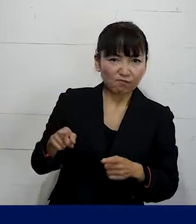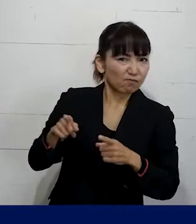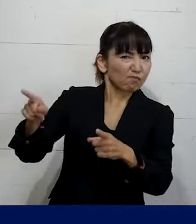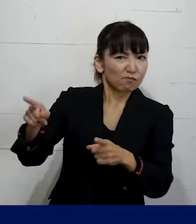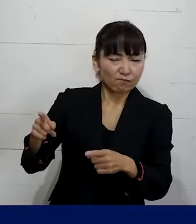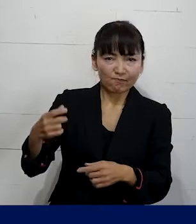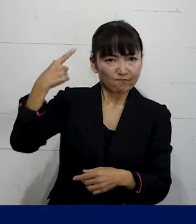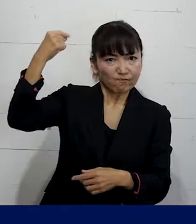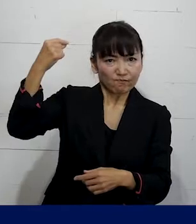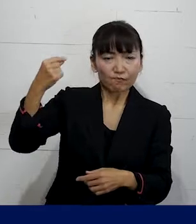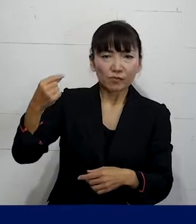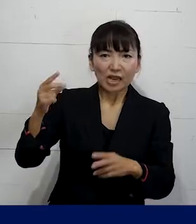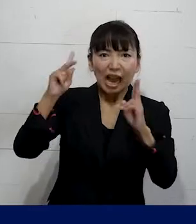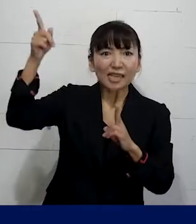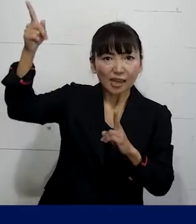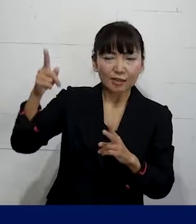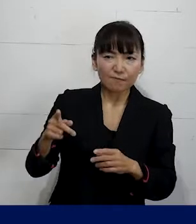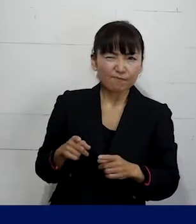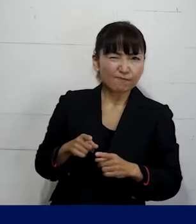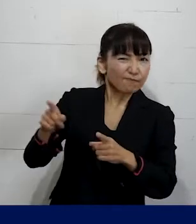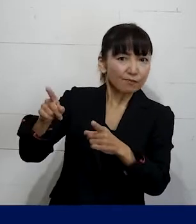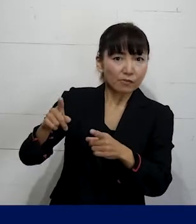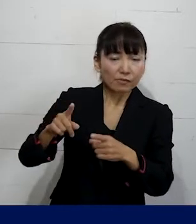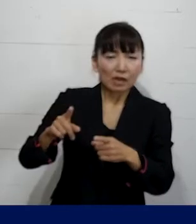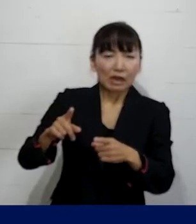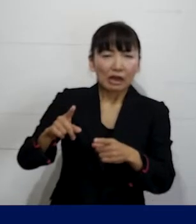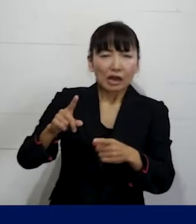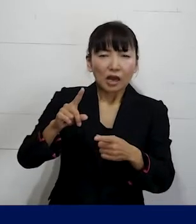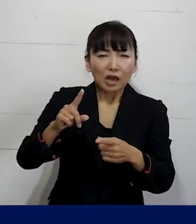強く使用者に迫れるようなことではないとしても